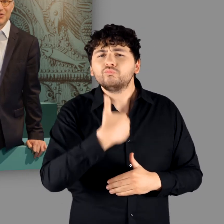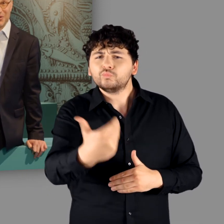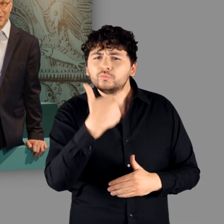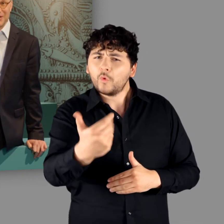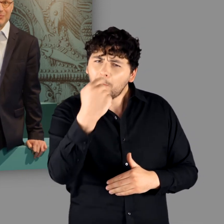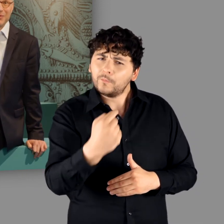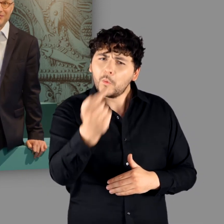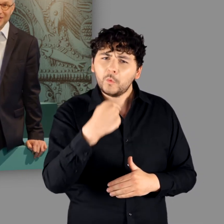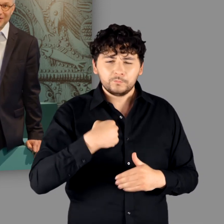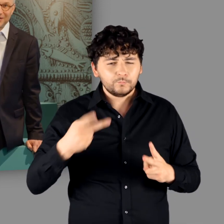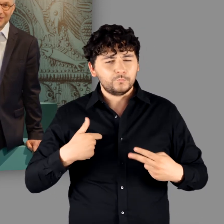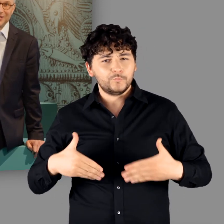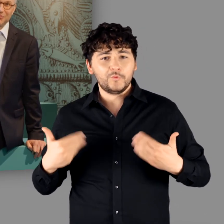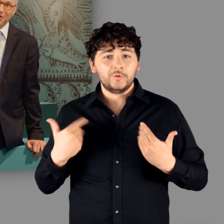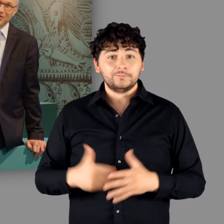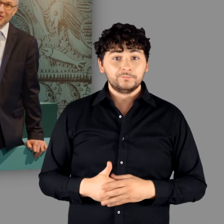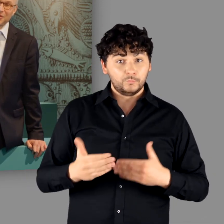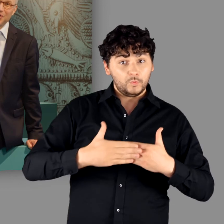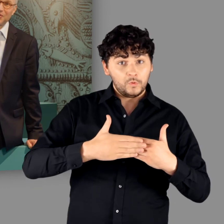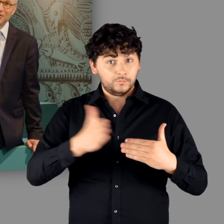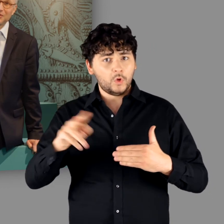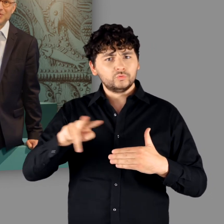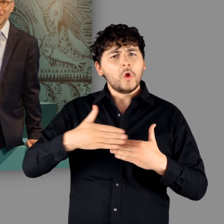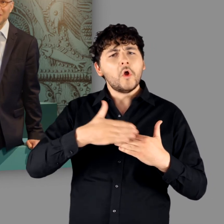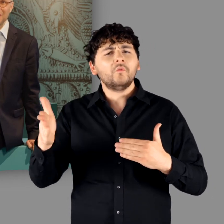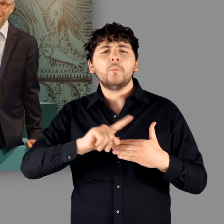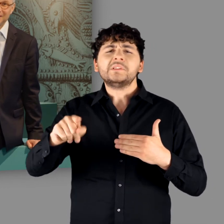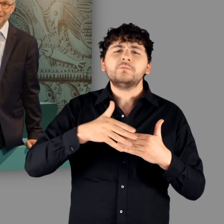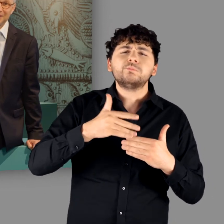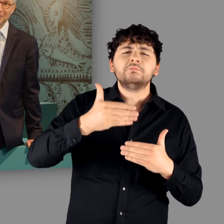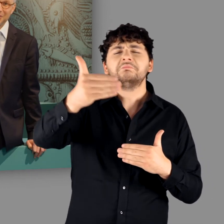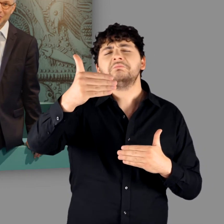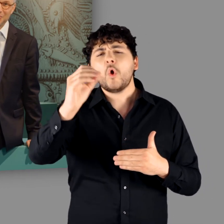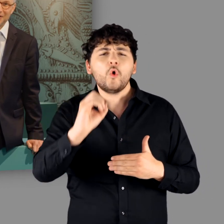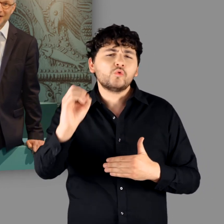sondern immer mal wieder. Die Pforten sind bis weit in den Oktober geöffnet.